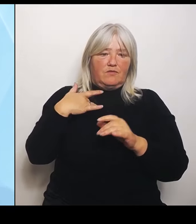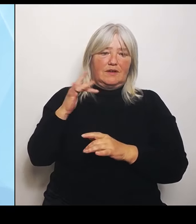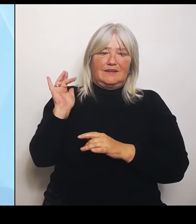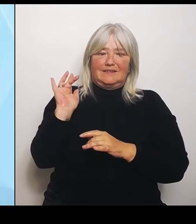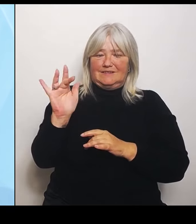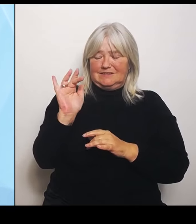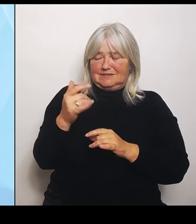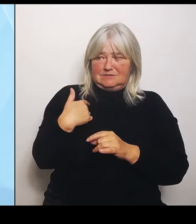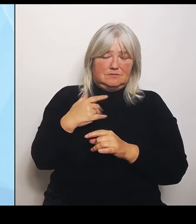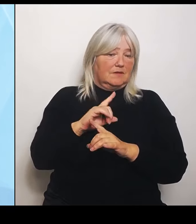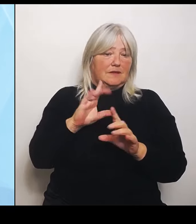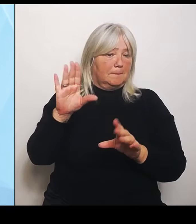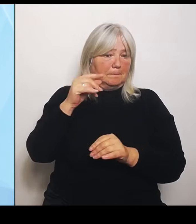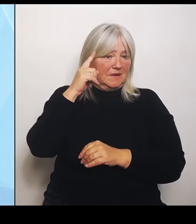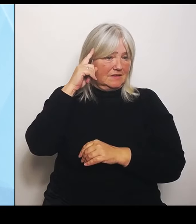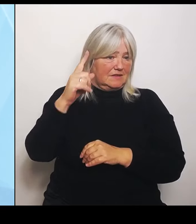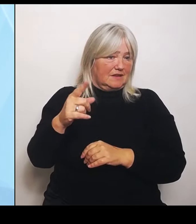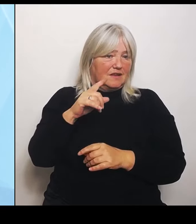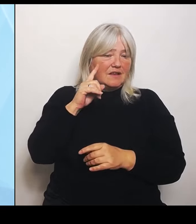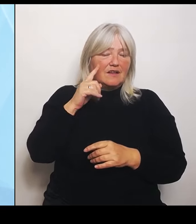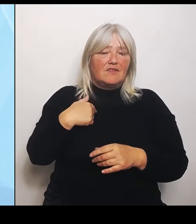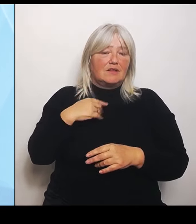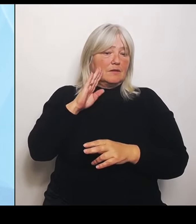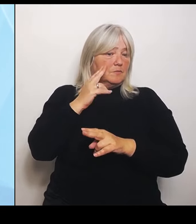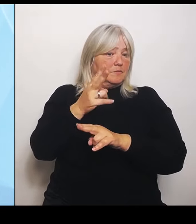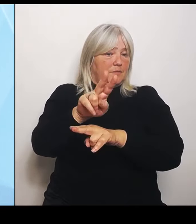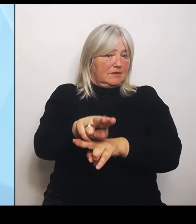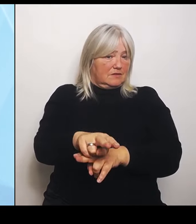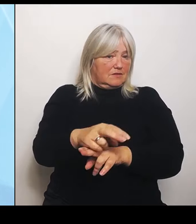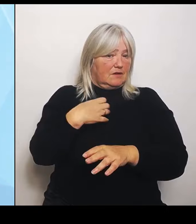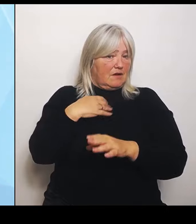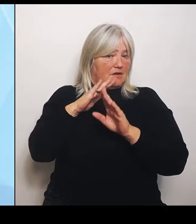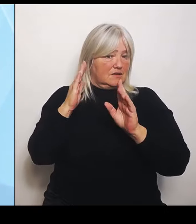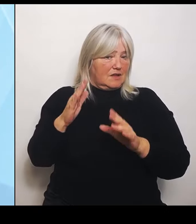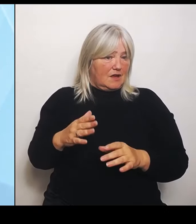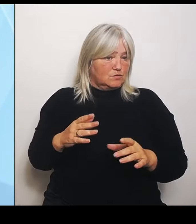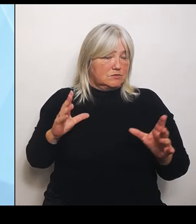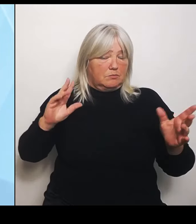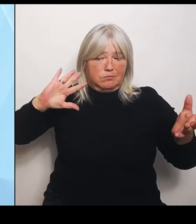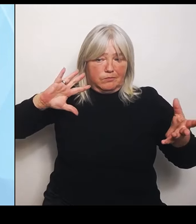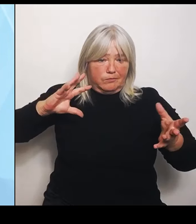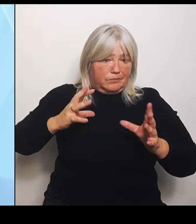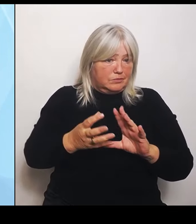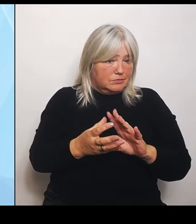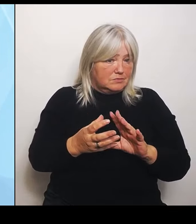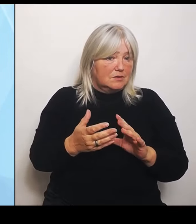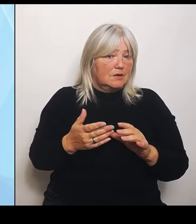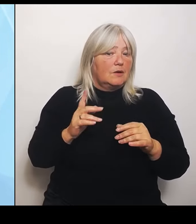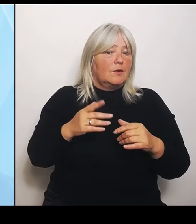zusammenschmelzen und mehr zentralisiere, das heißt ja immer spezialisiere. Aber das ist auch schön und gut.